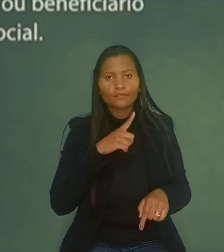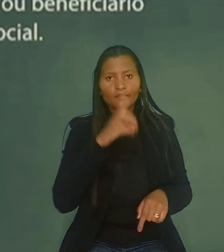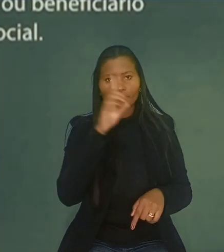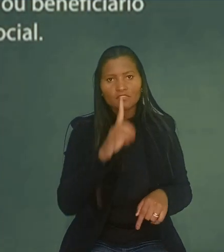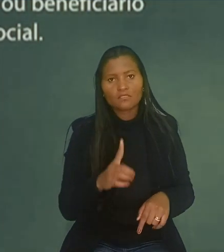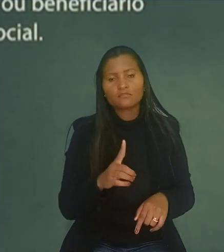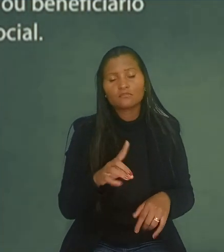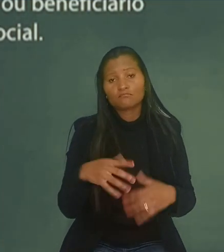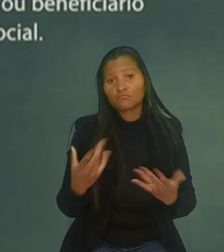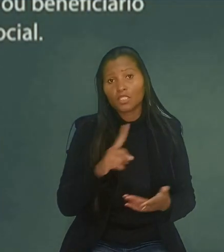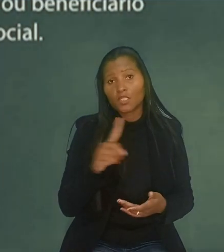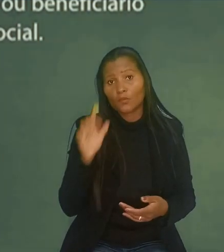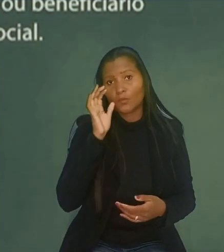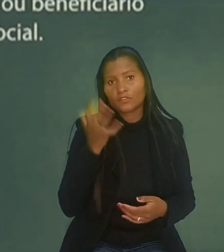O que, segundo o trabalhador, não ocorreu.